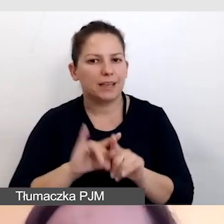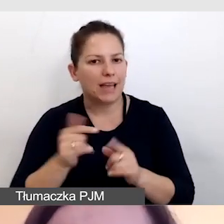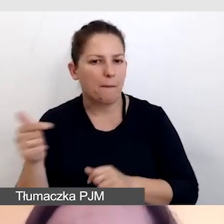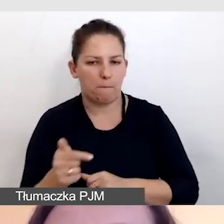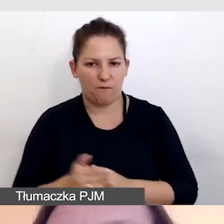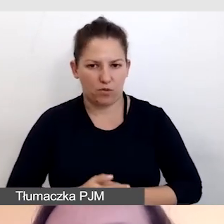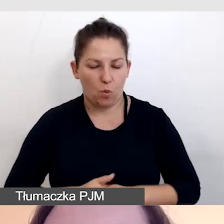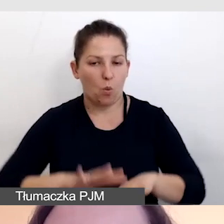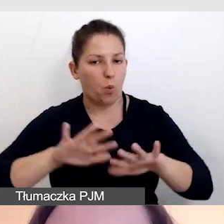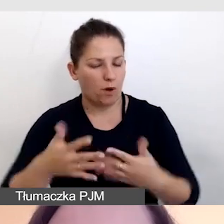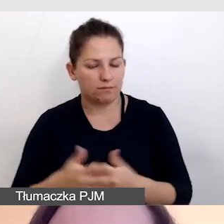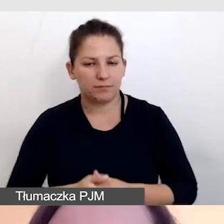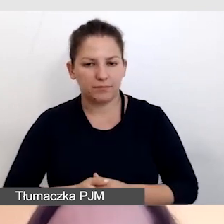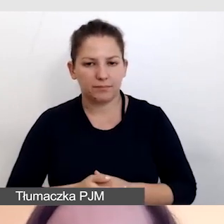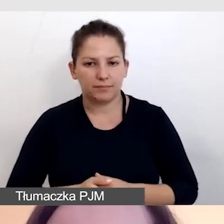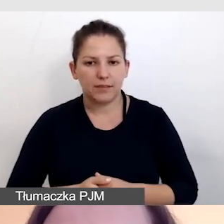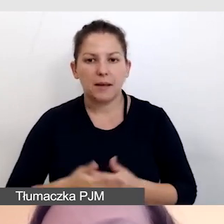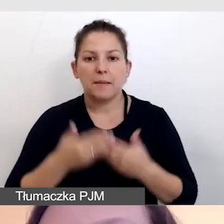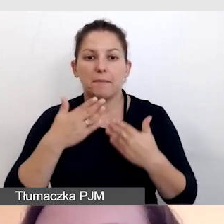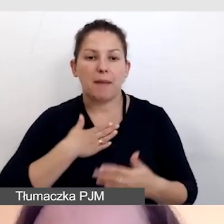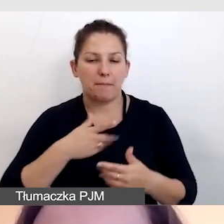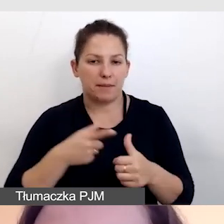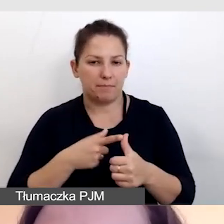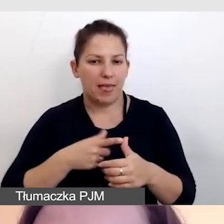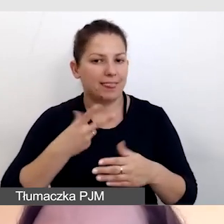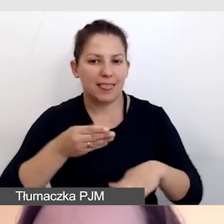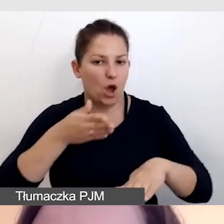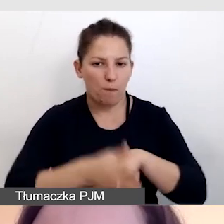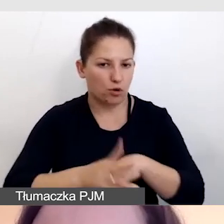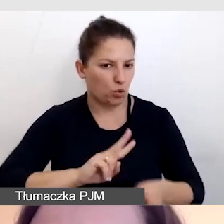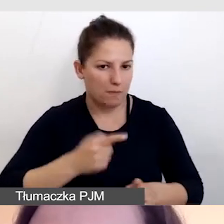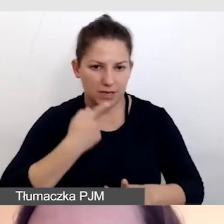Czyli mamy dzięki temu nieopóźnionego tłumacza języka migowego